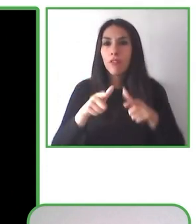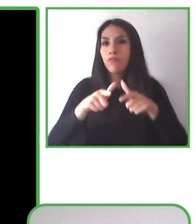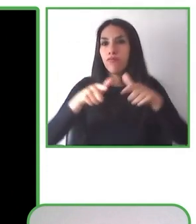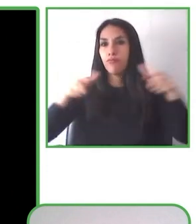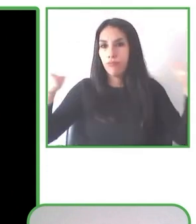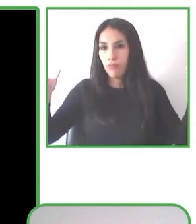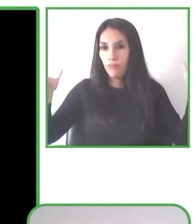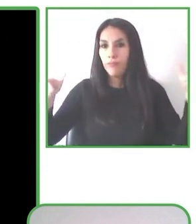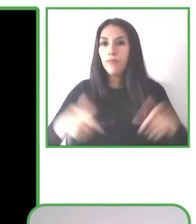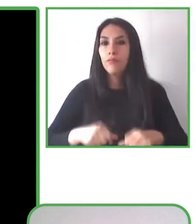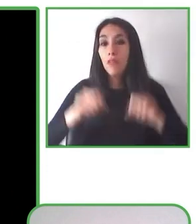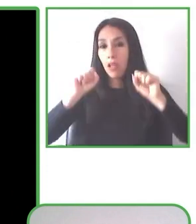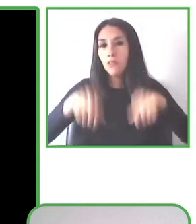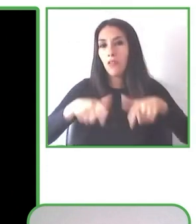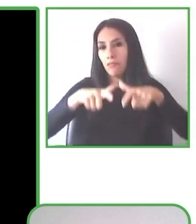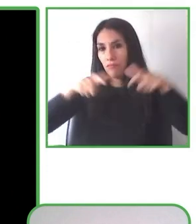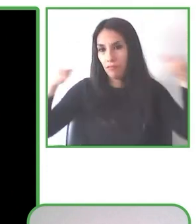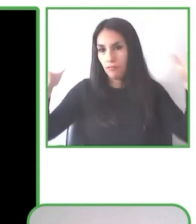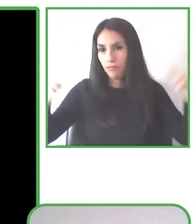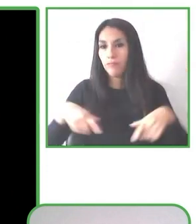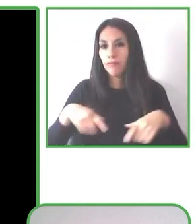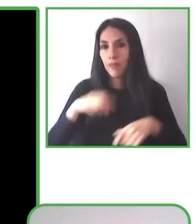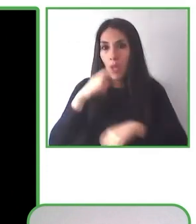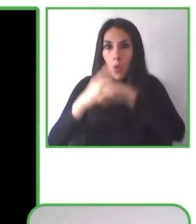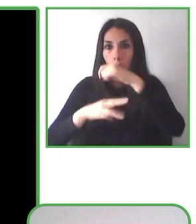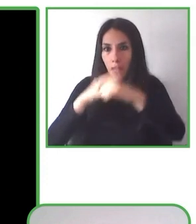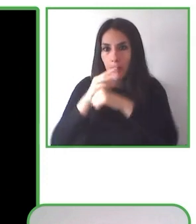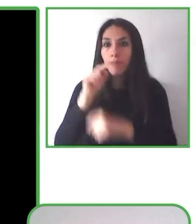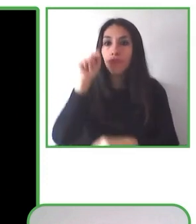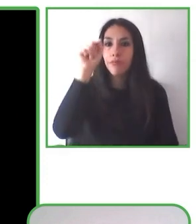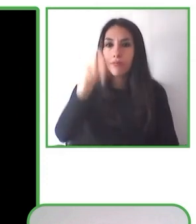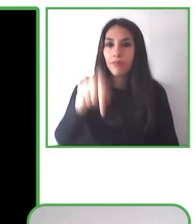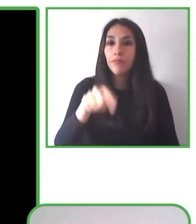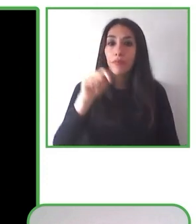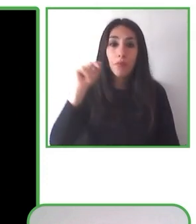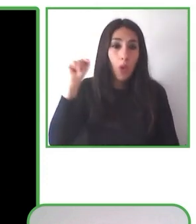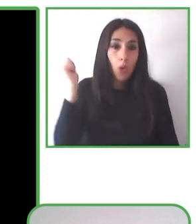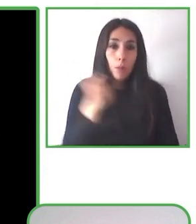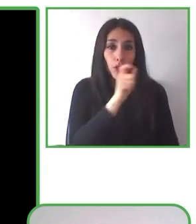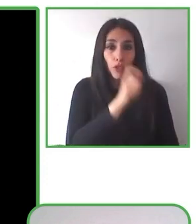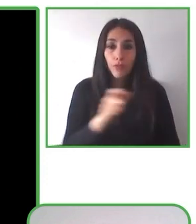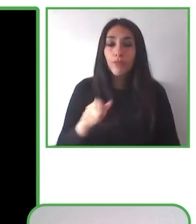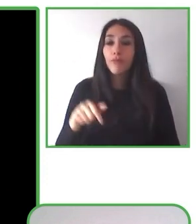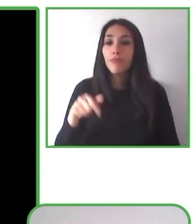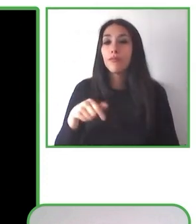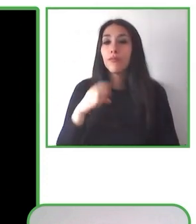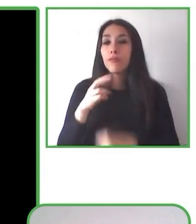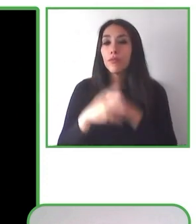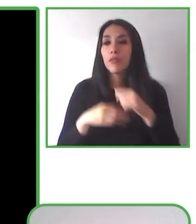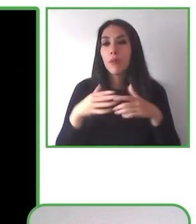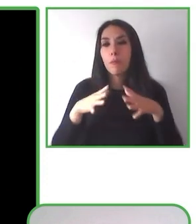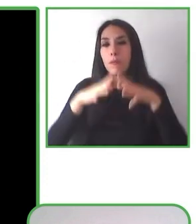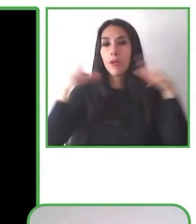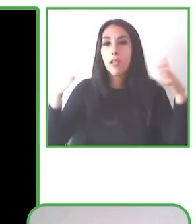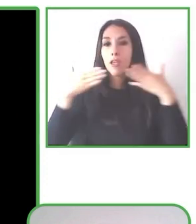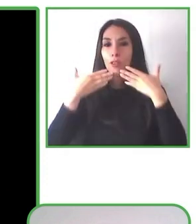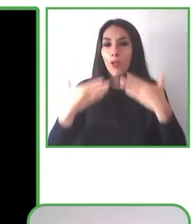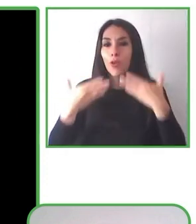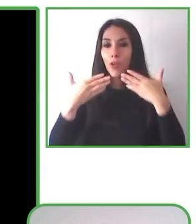que quieren repetir. Tenemos además, más de 45 sillas fabricadas y están puestas en